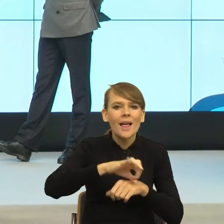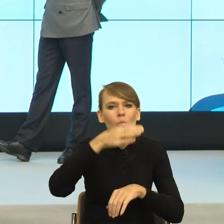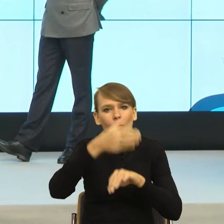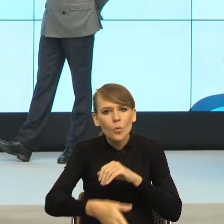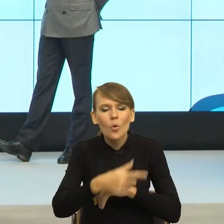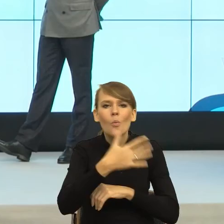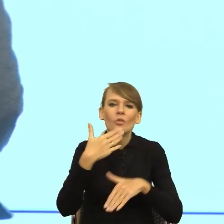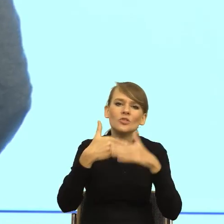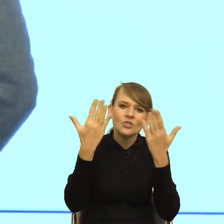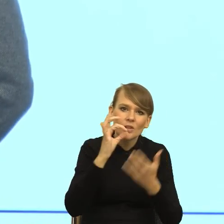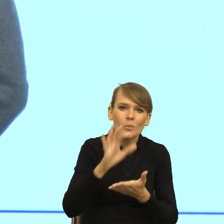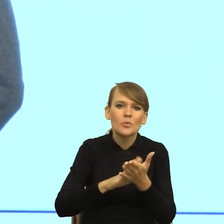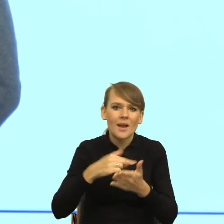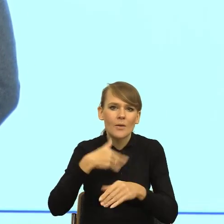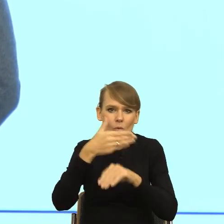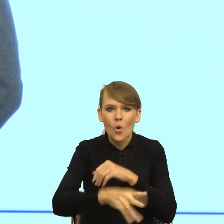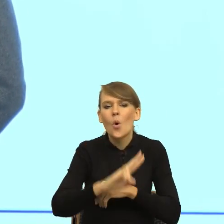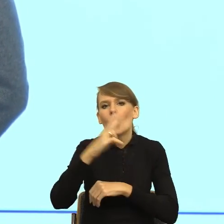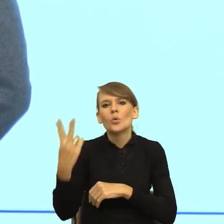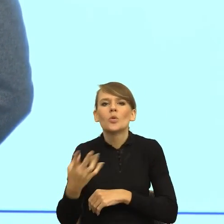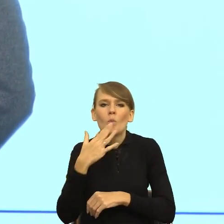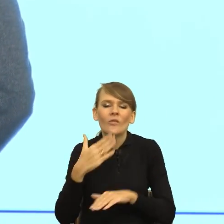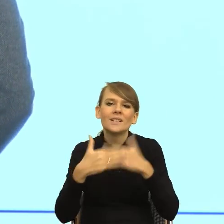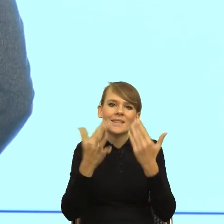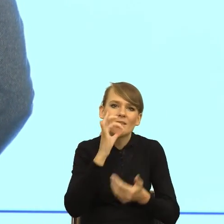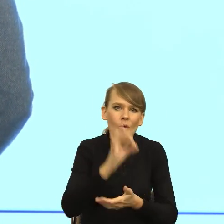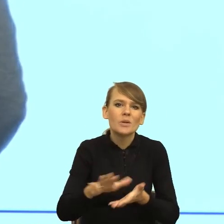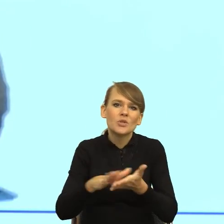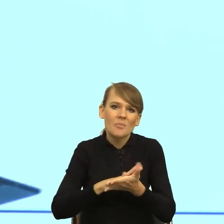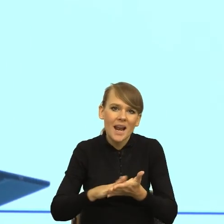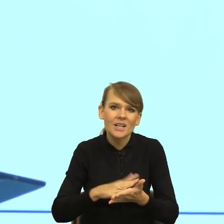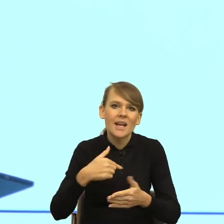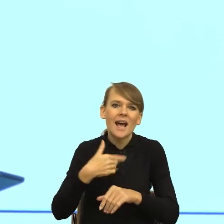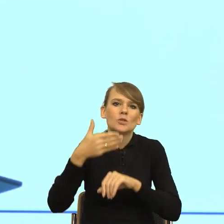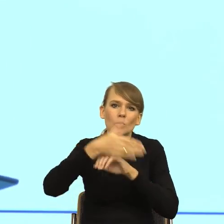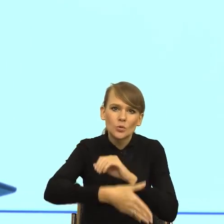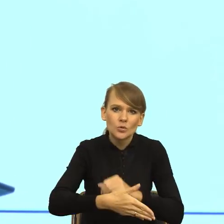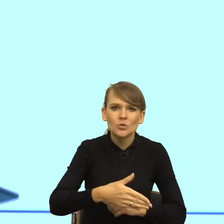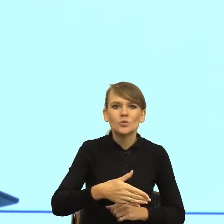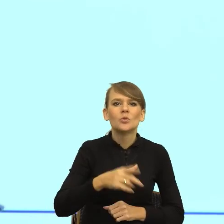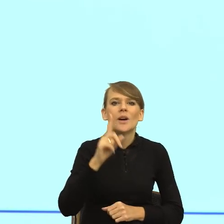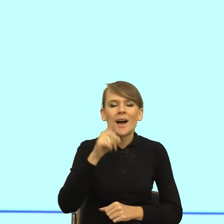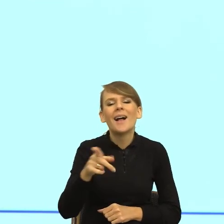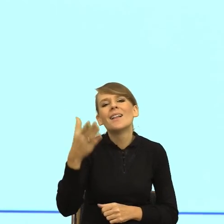Drugi mówi dzień dobry, przepraszam, spóźniłem się, ale korki na mieście.